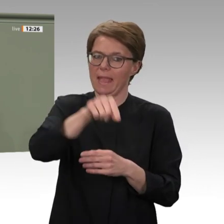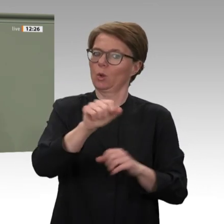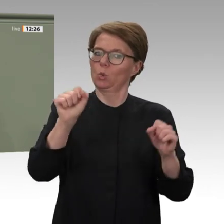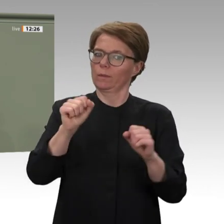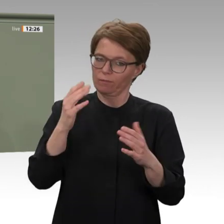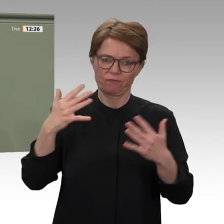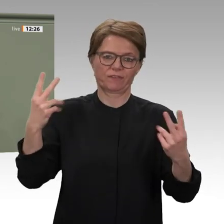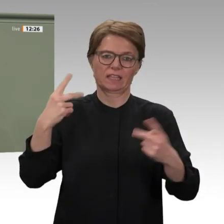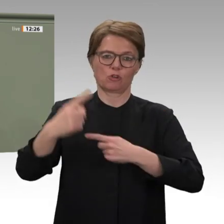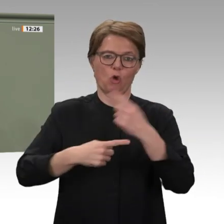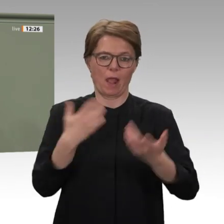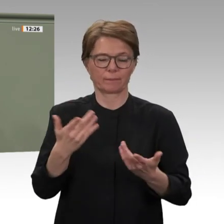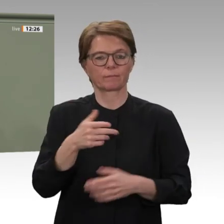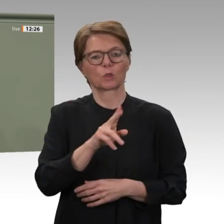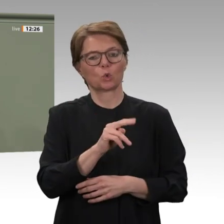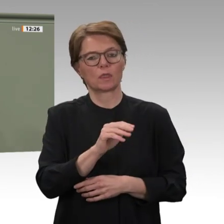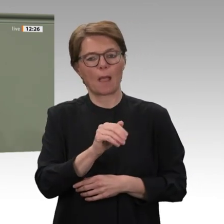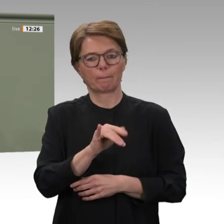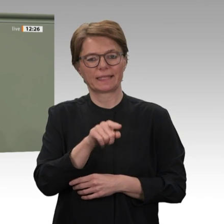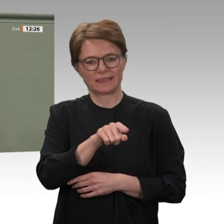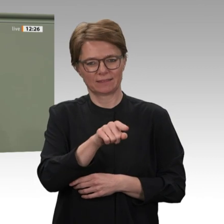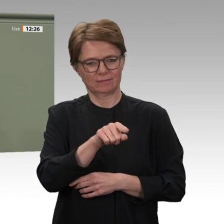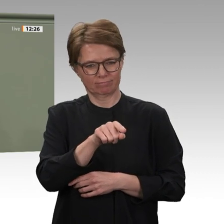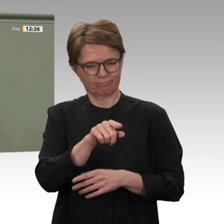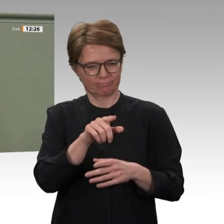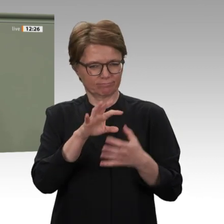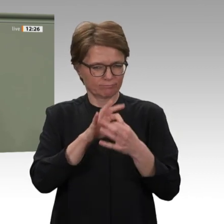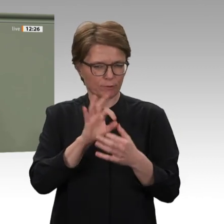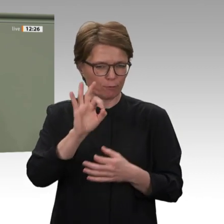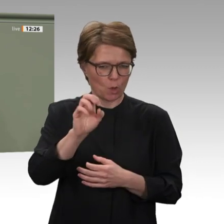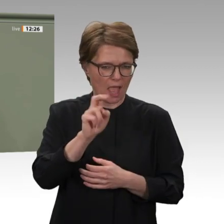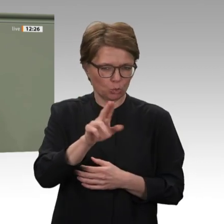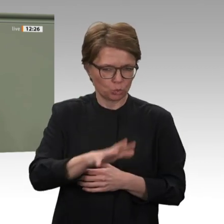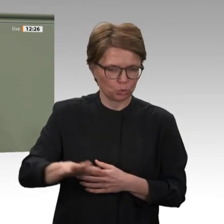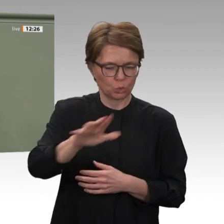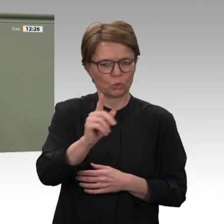an dem Einsatz beteiligt. Auch deshalb ist die Verlängerung des Mandats von großer